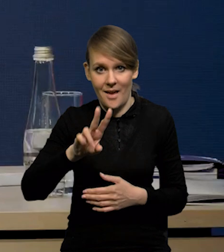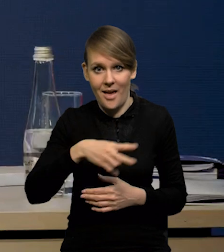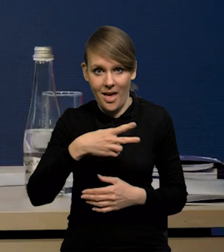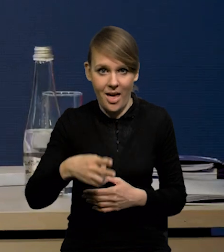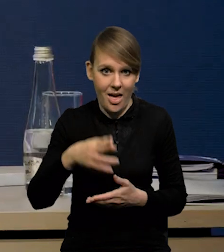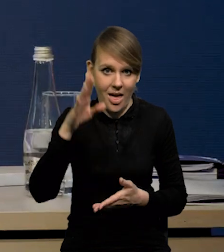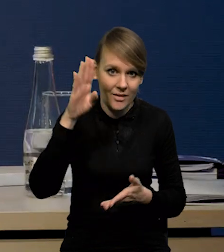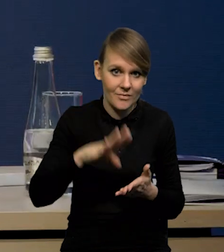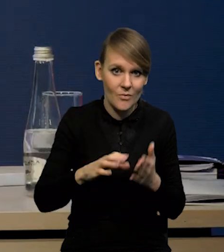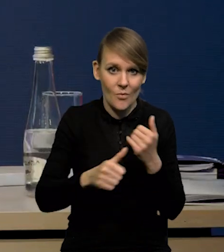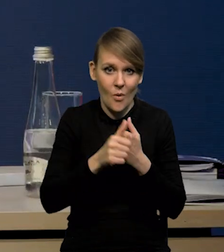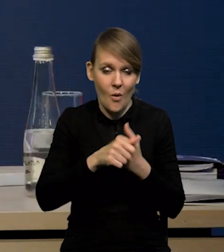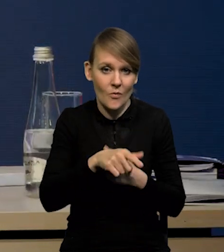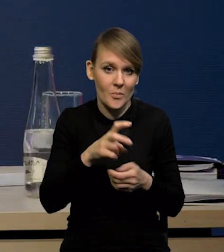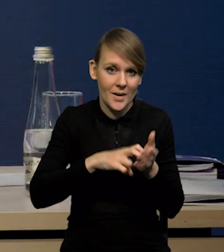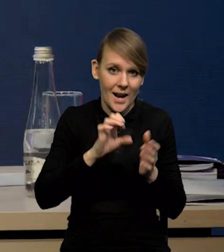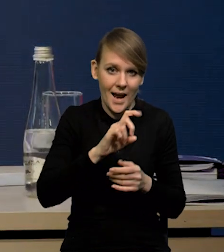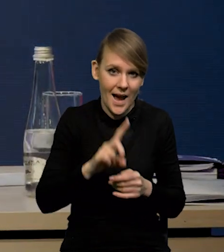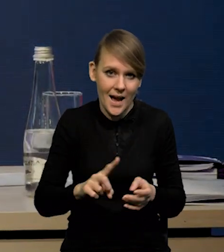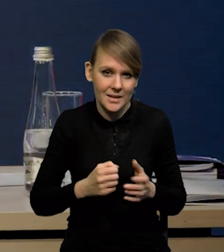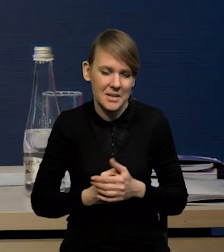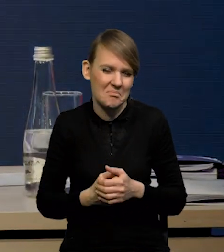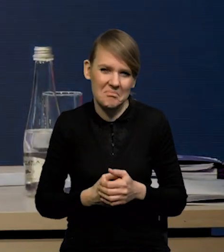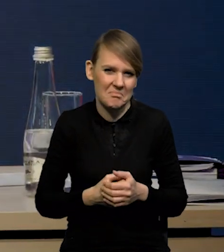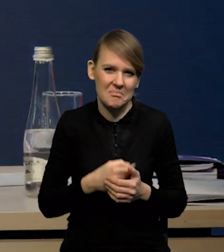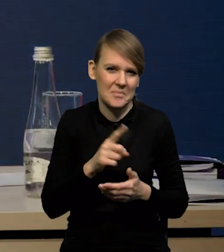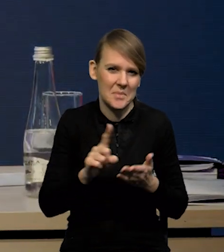ze względu na niedobory gazu jest w tym przypadku ograniczone.